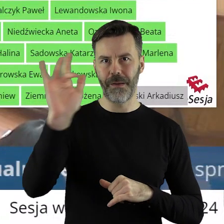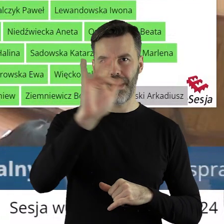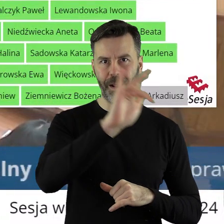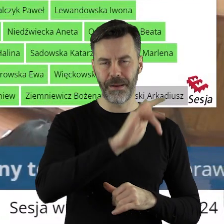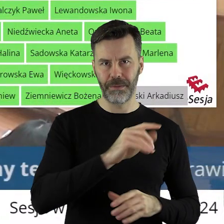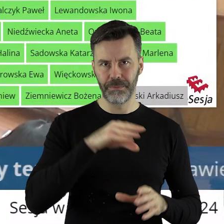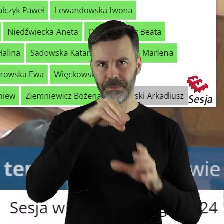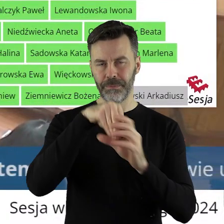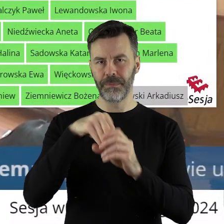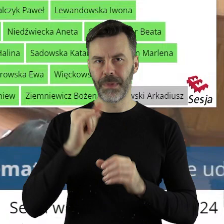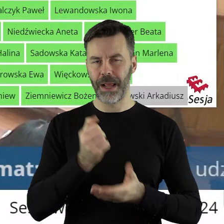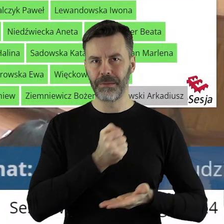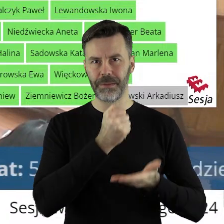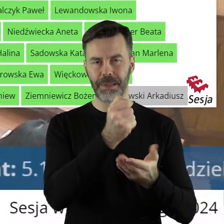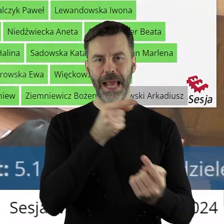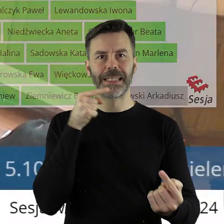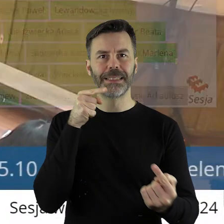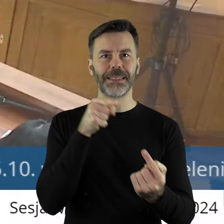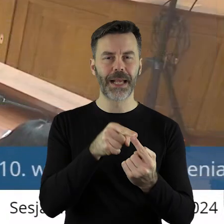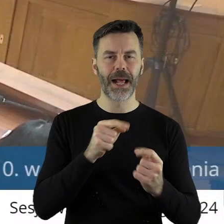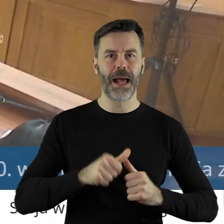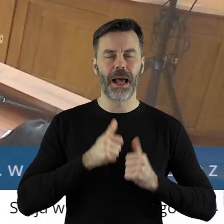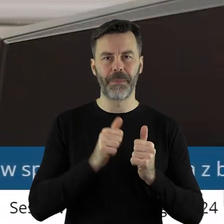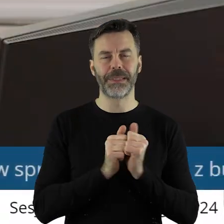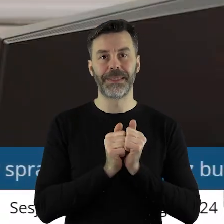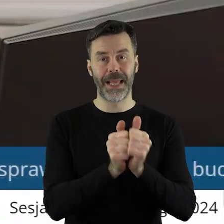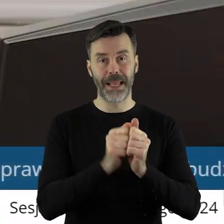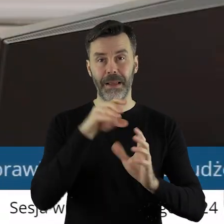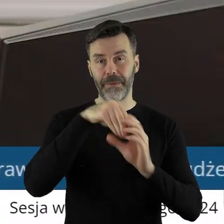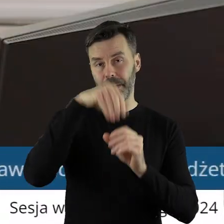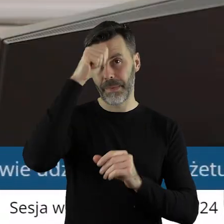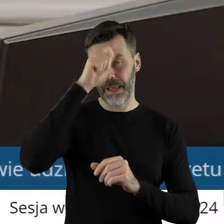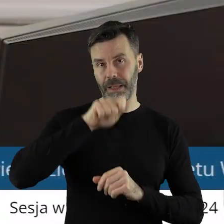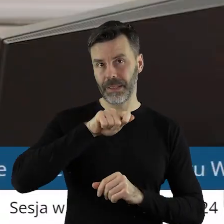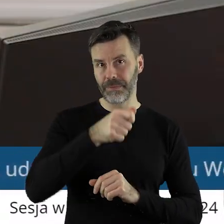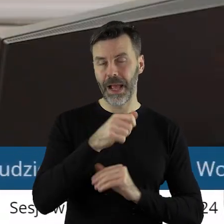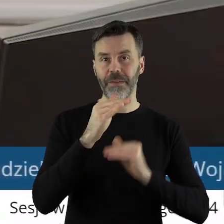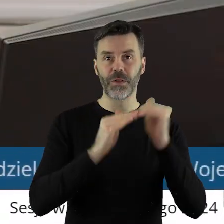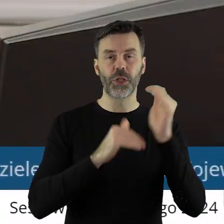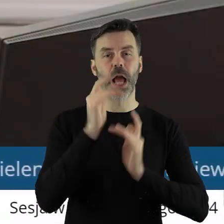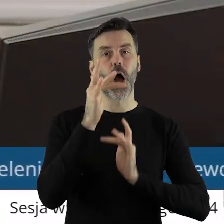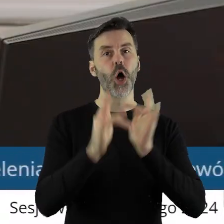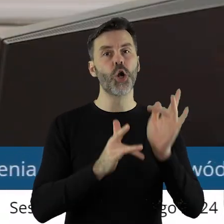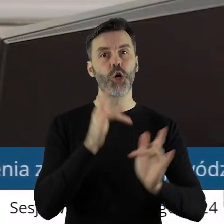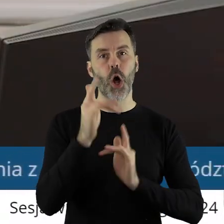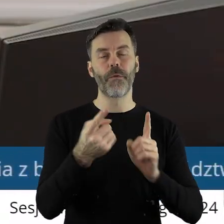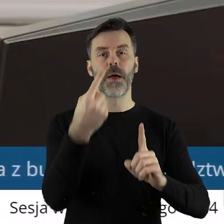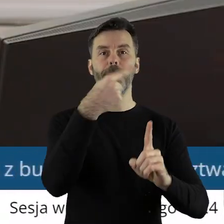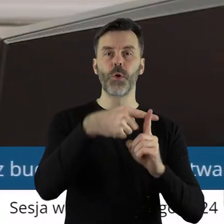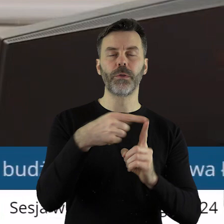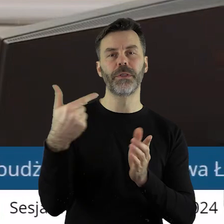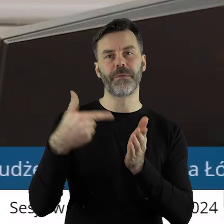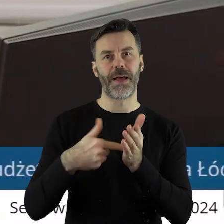łódzkiego w formie dotacji celowej w ramach zadania pod nazwą Infrastruktura rowerowa na Plus 2024.